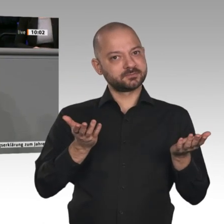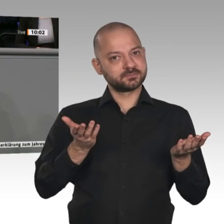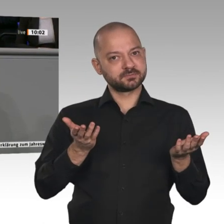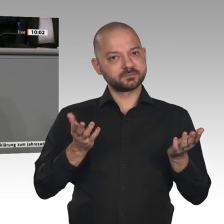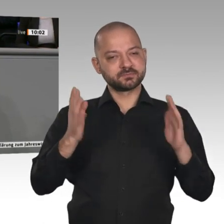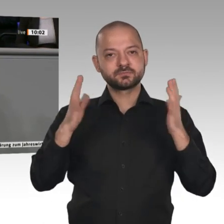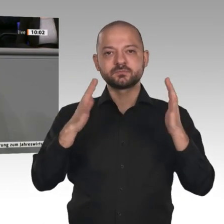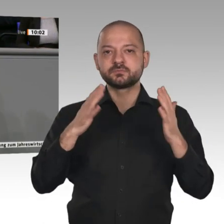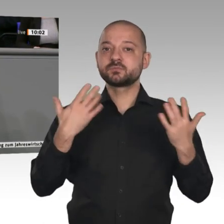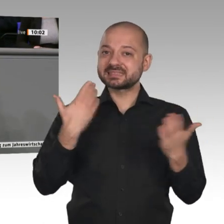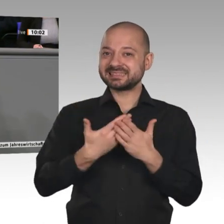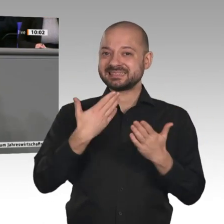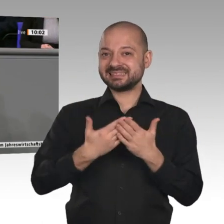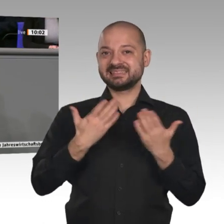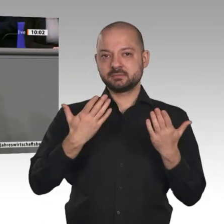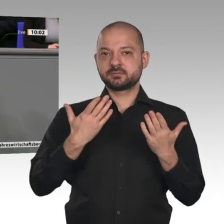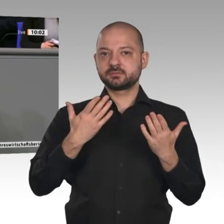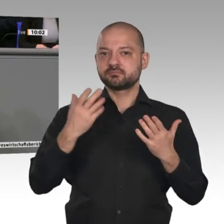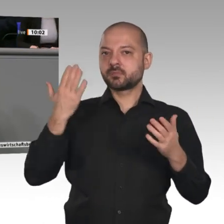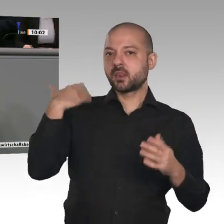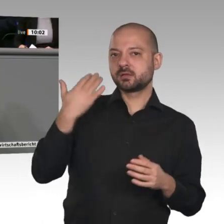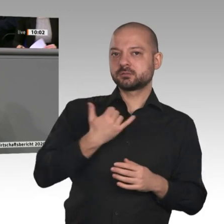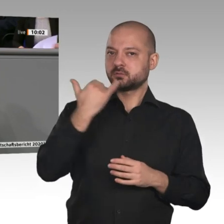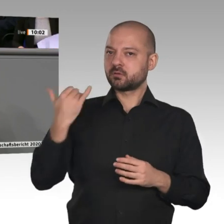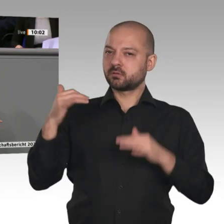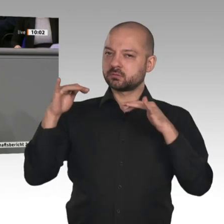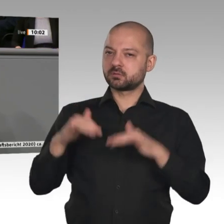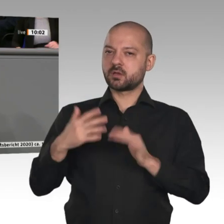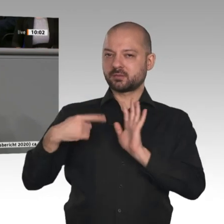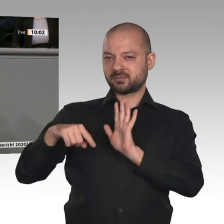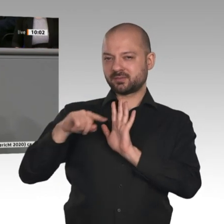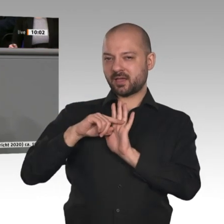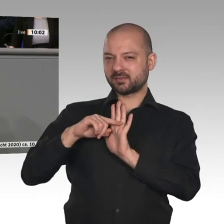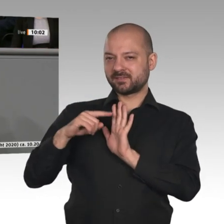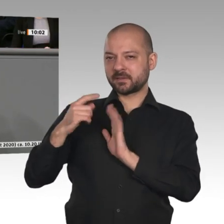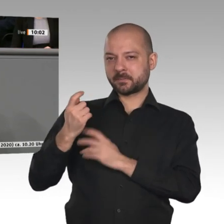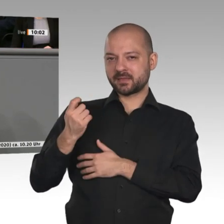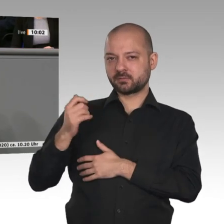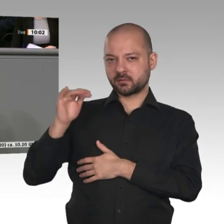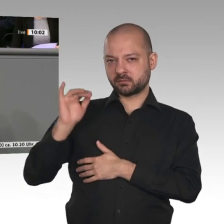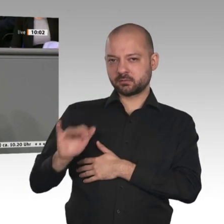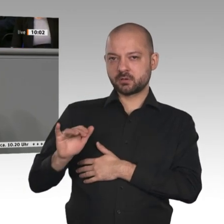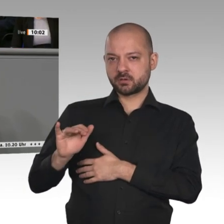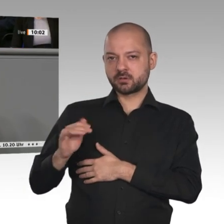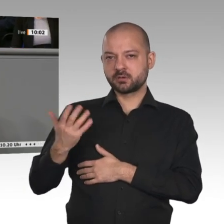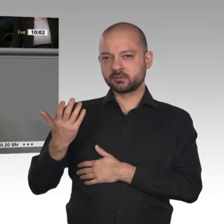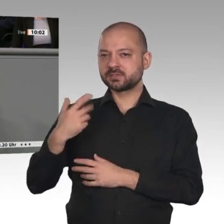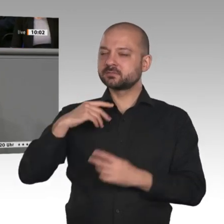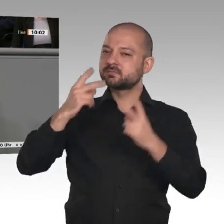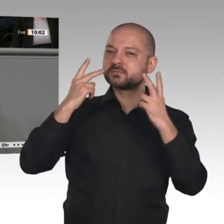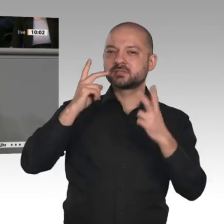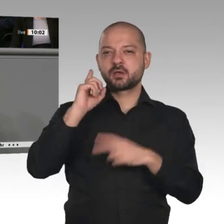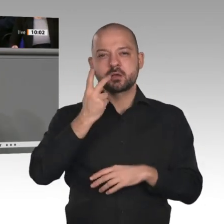Austausch seit 200 Jahren wissen wir, dass Handel Effizienzgewinne für alle bringt - sind